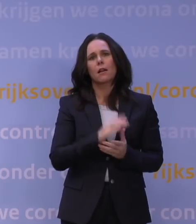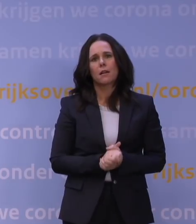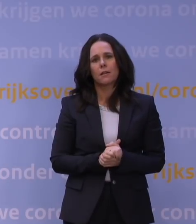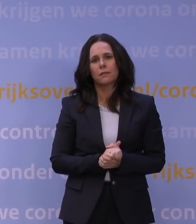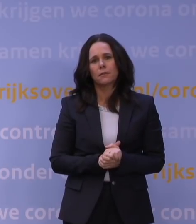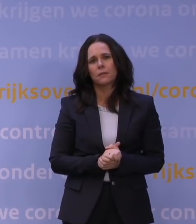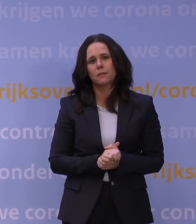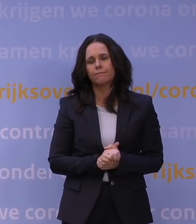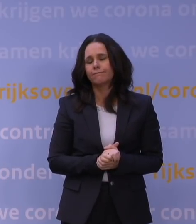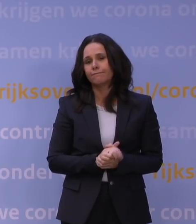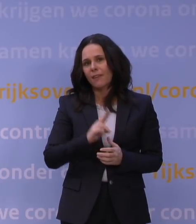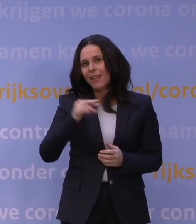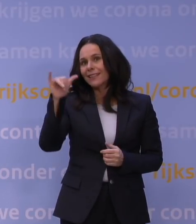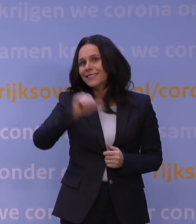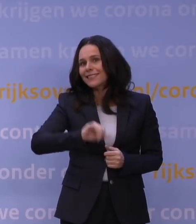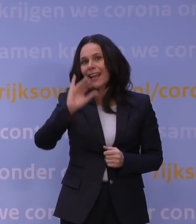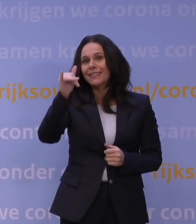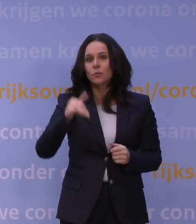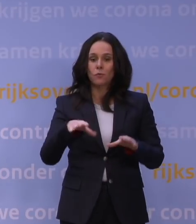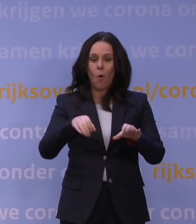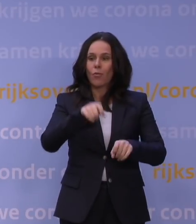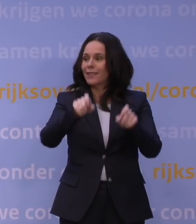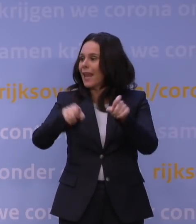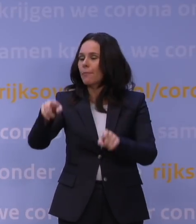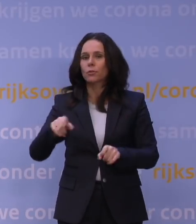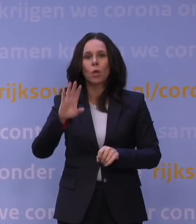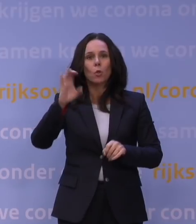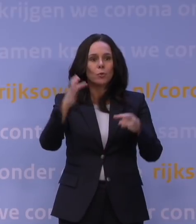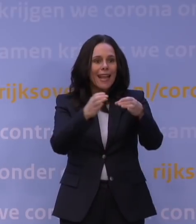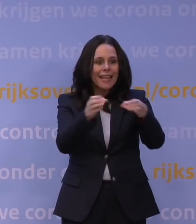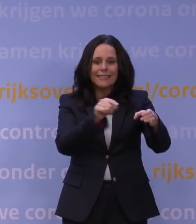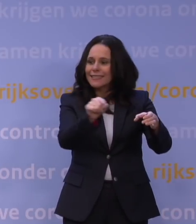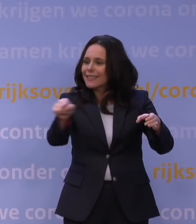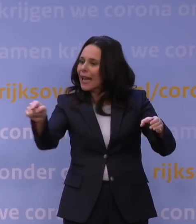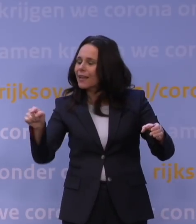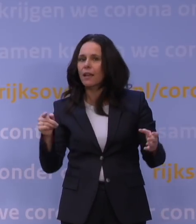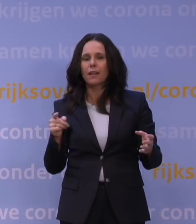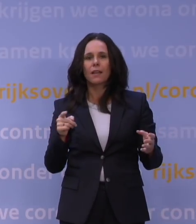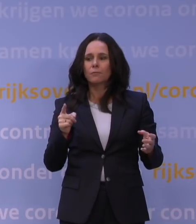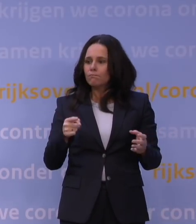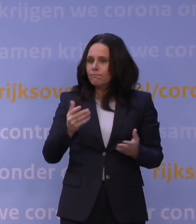Weer heel slecht nieuws voor al die ondernemers en culturele instellingen die het juist van de feestdagen moeten hebben.